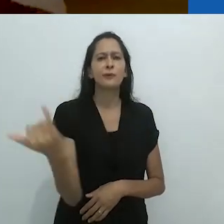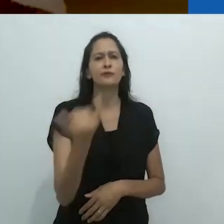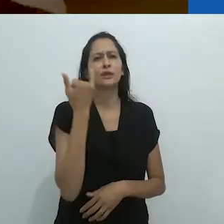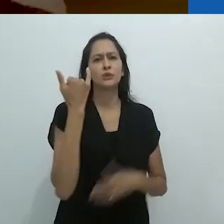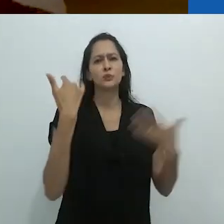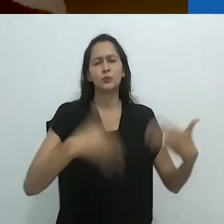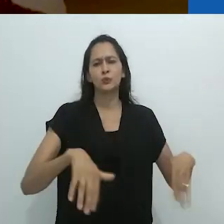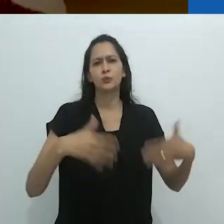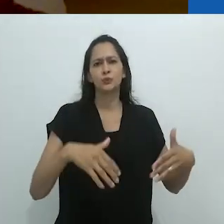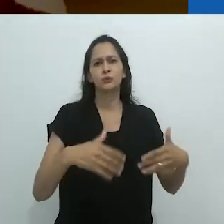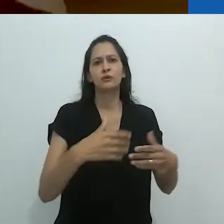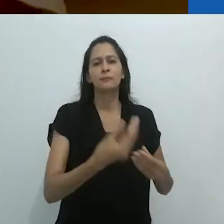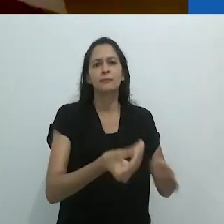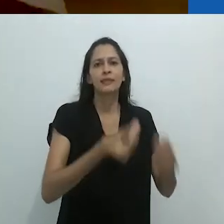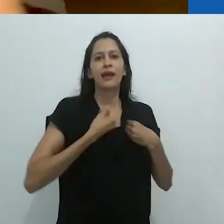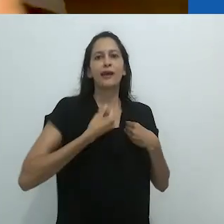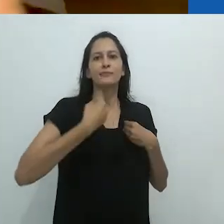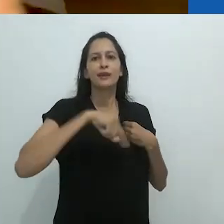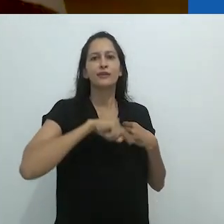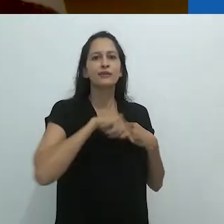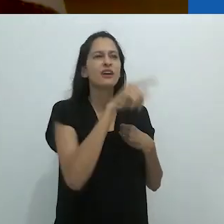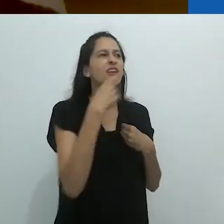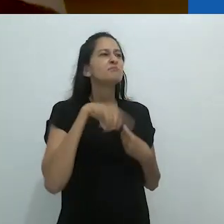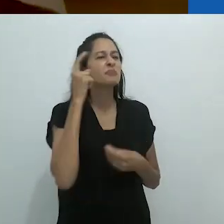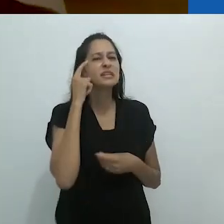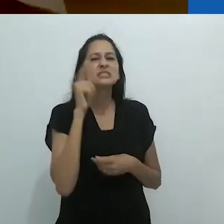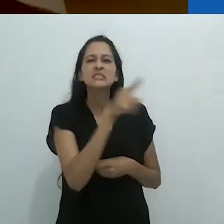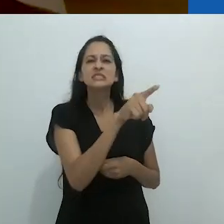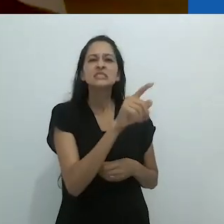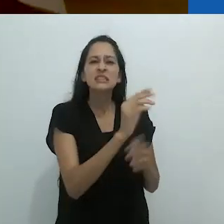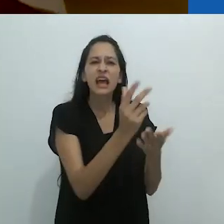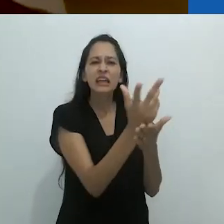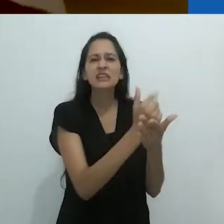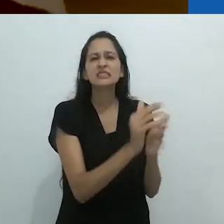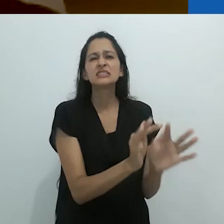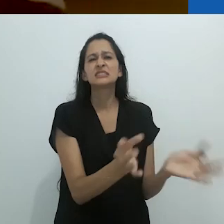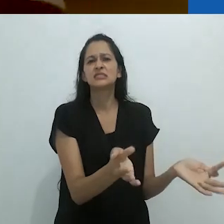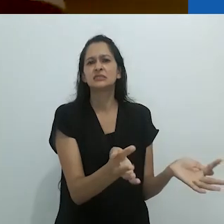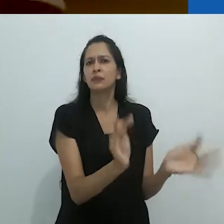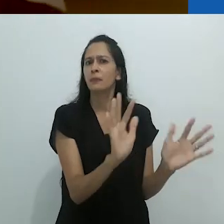das pérolas que estavam sendo lançadas